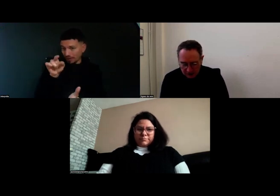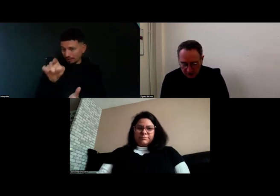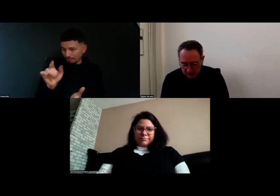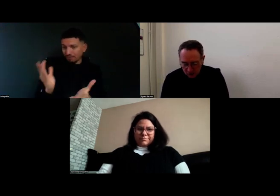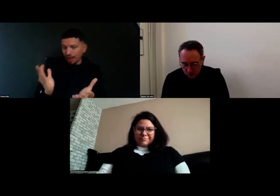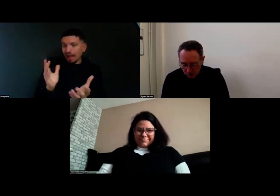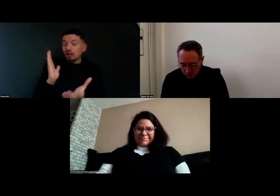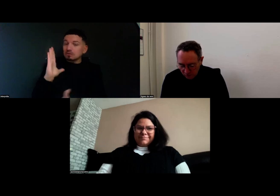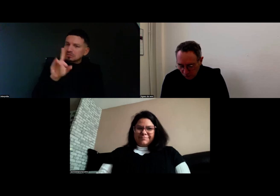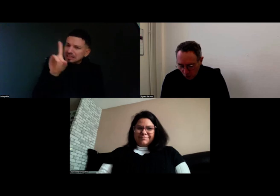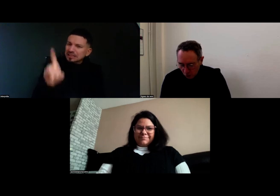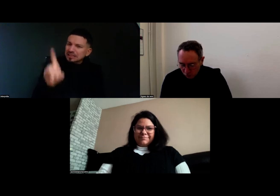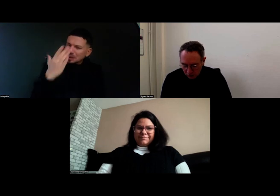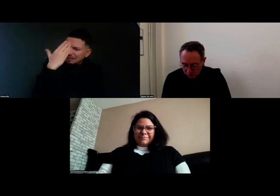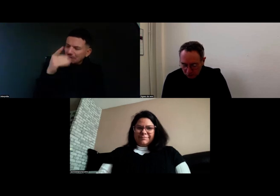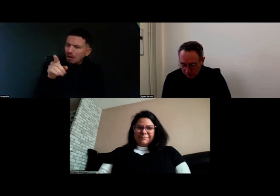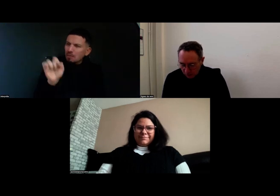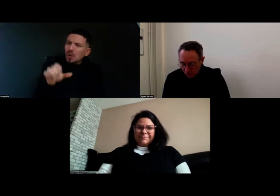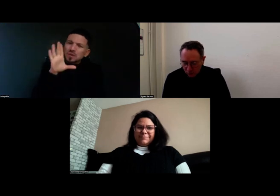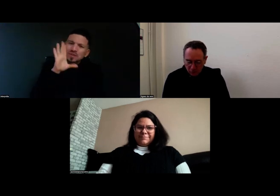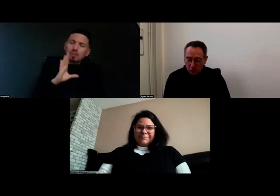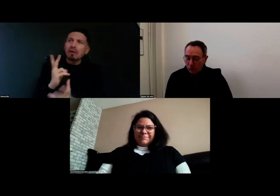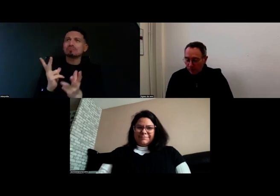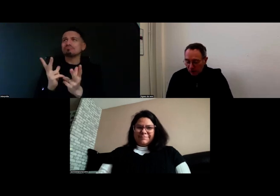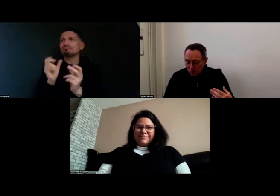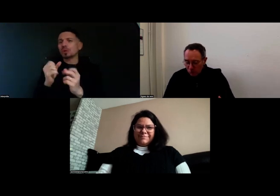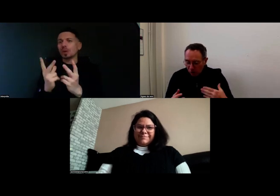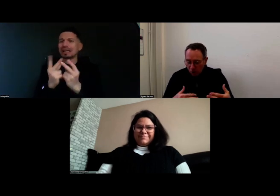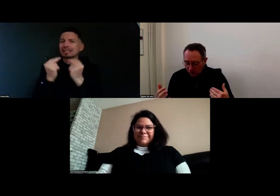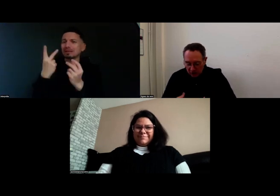Je voudrais savoir, est-ce que vous pouvez nous raconter un peu votre parcours